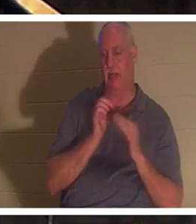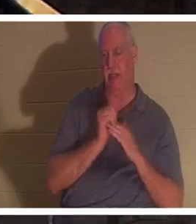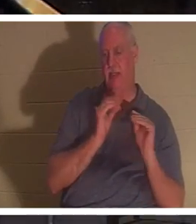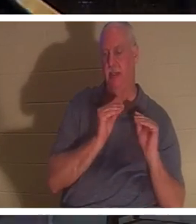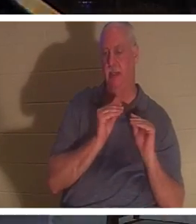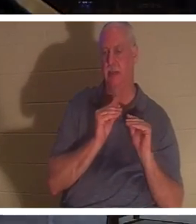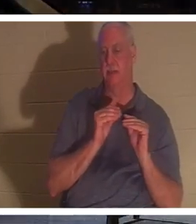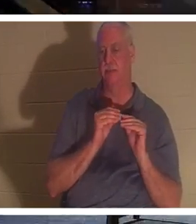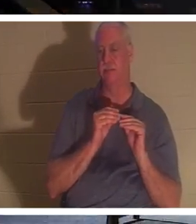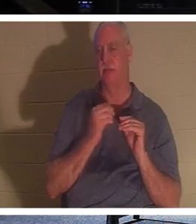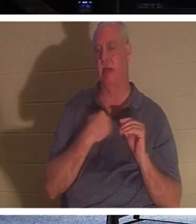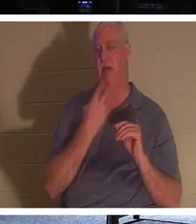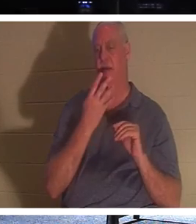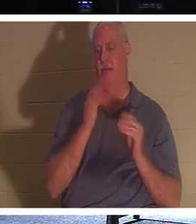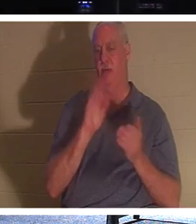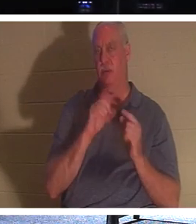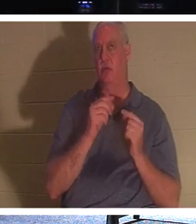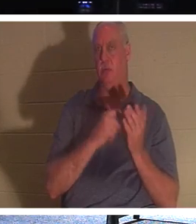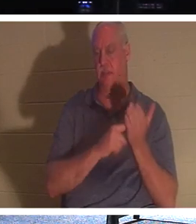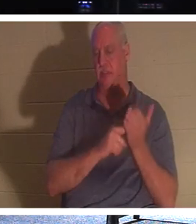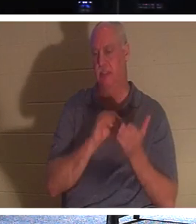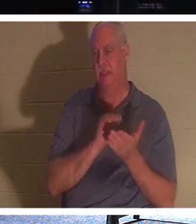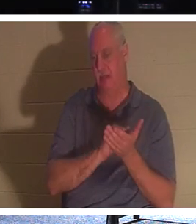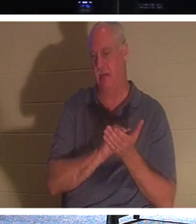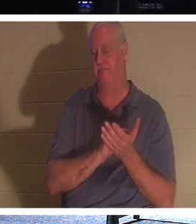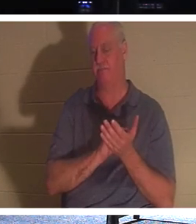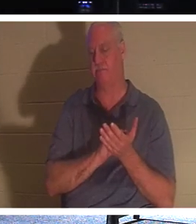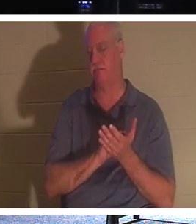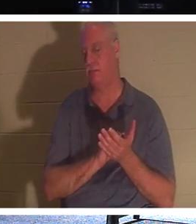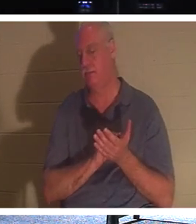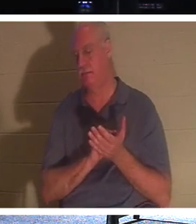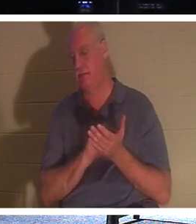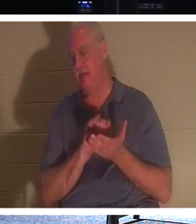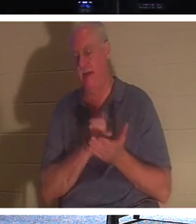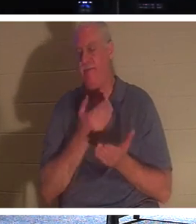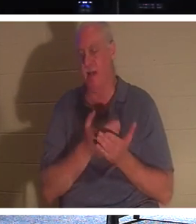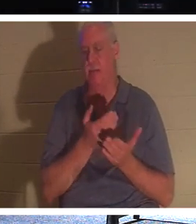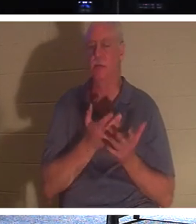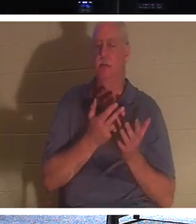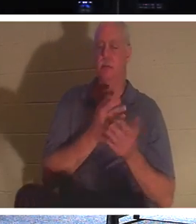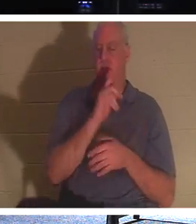quatre petits groupes et nous avons parlé de ce fait même dans le groupe du mardi et du jeudi,